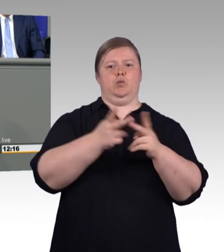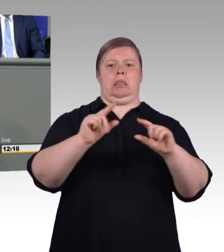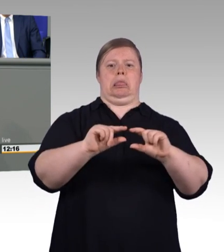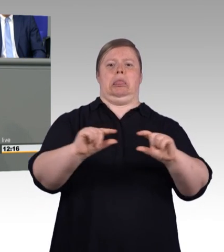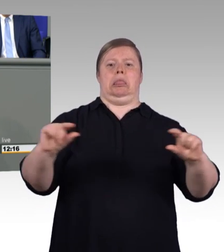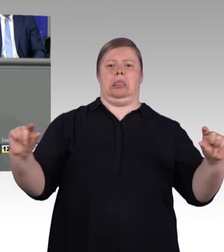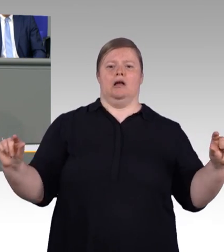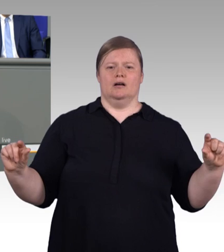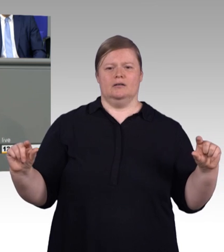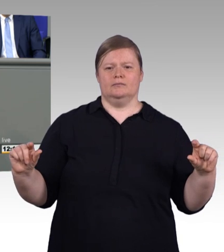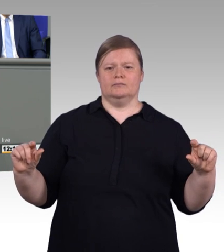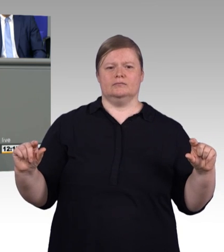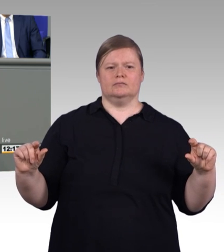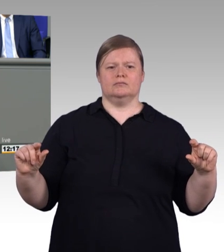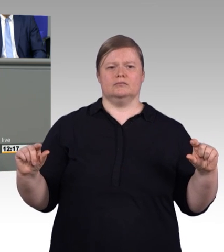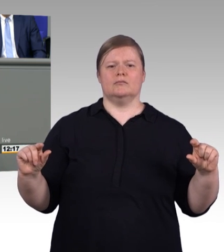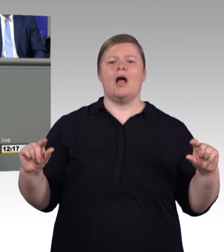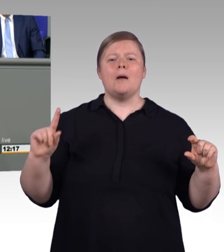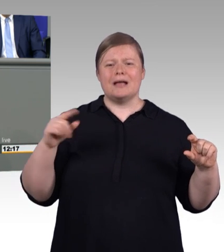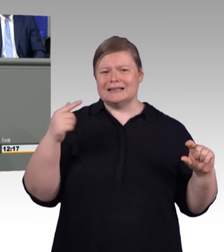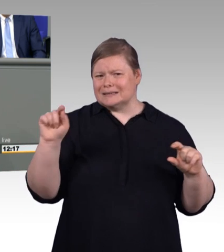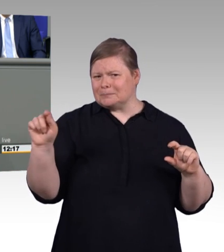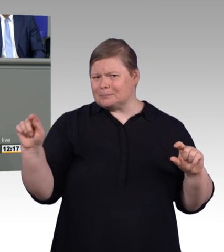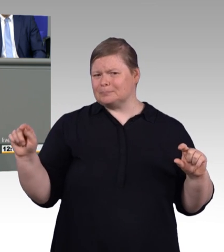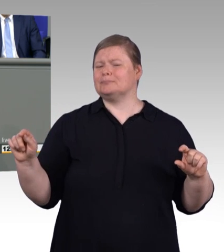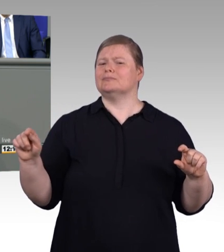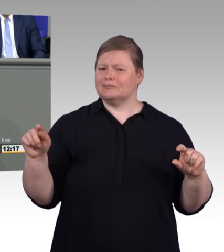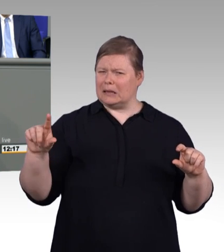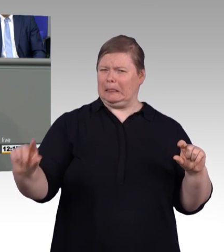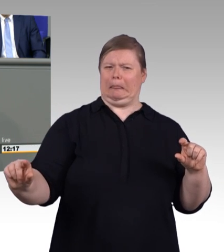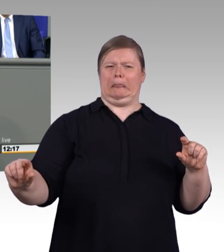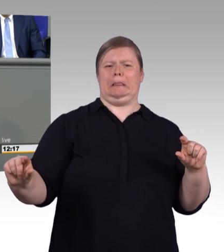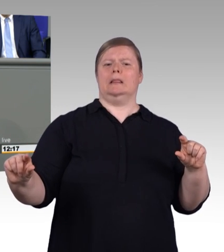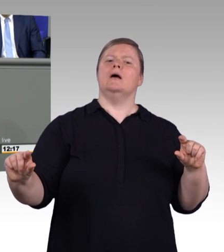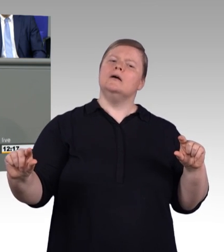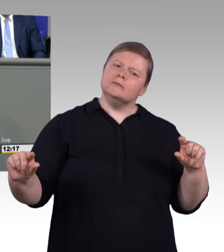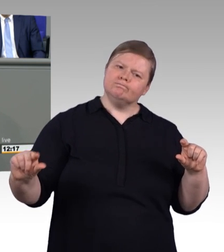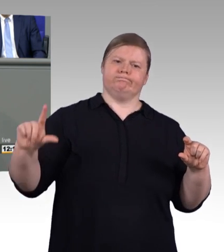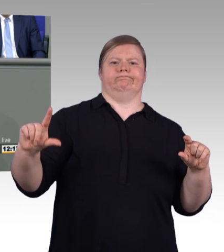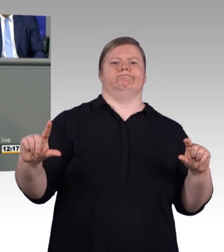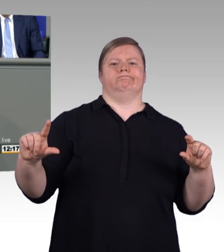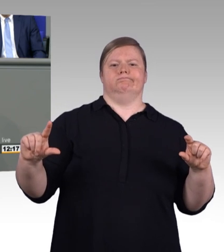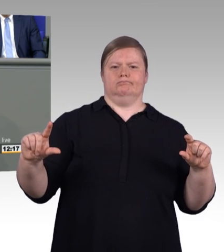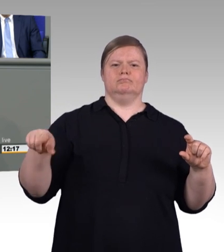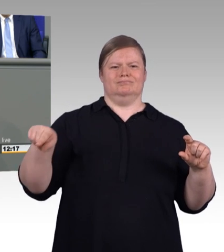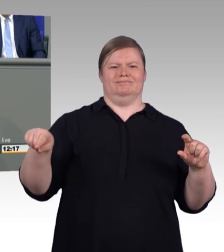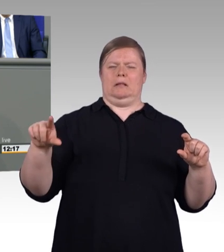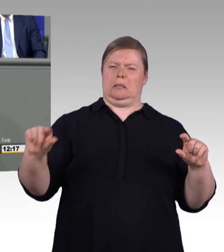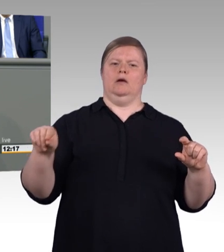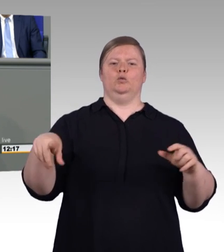viele gute Ausbildungsplätze in Betrieben mit Tarifbindung zu bekommen, denn das lohnt sich nicht nur für Arbeitnehmerinnen und Arbeitnehmer übrigens,